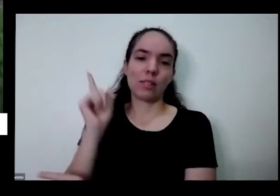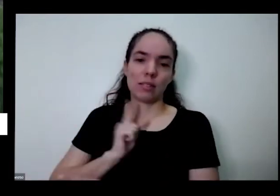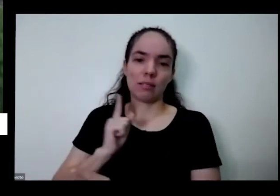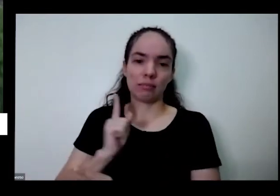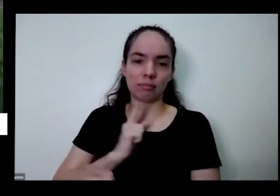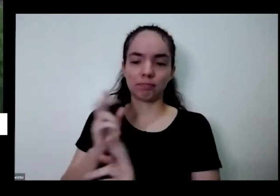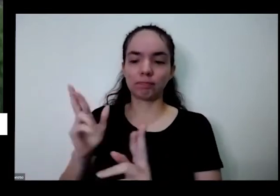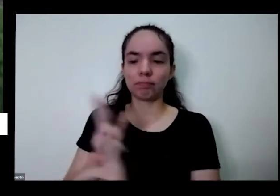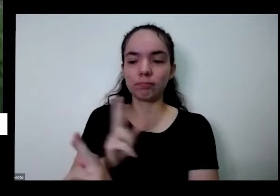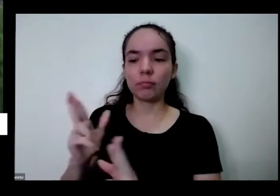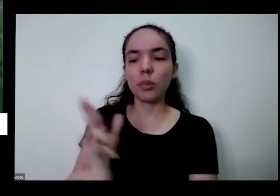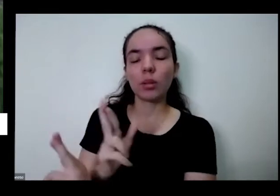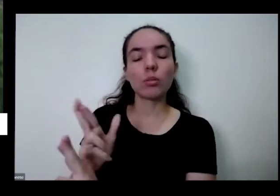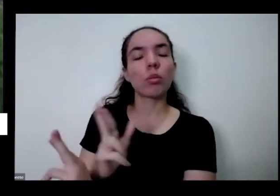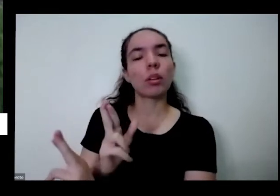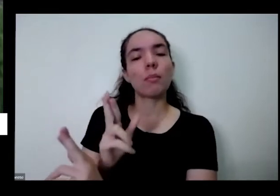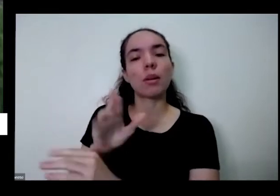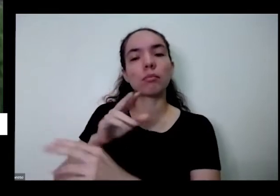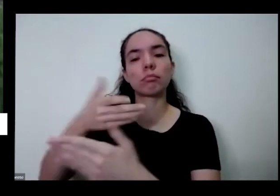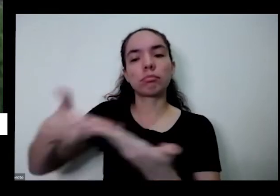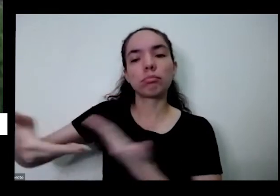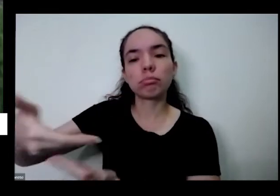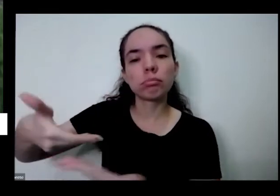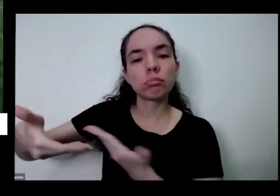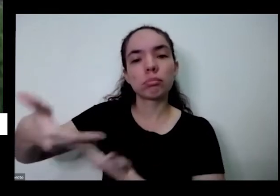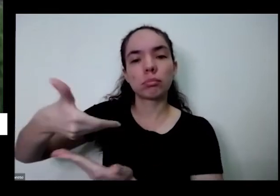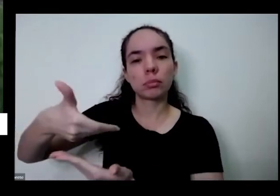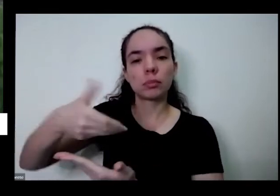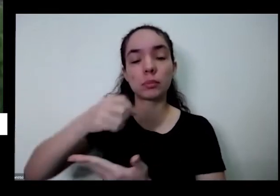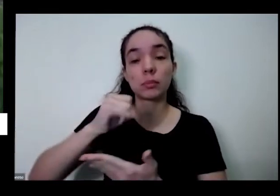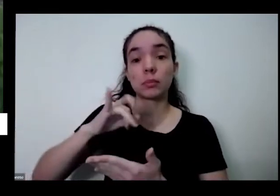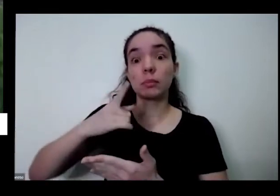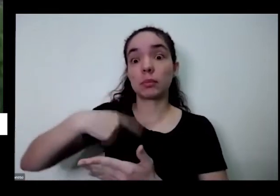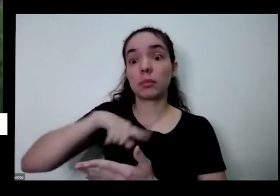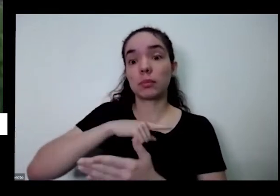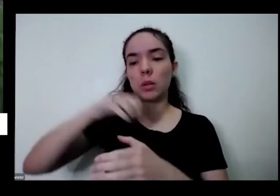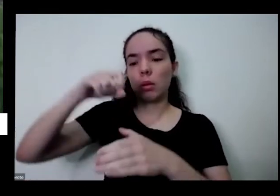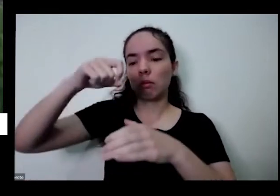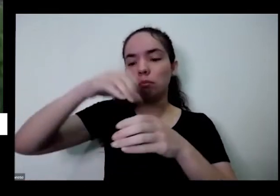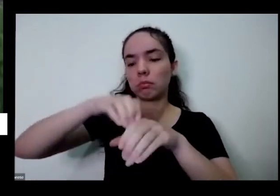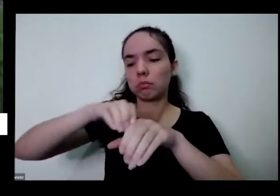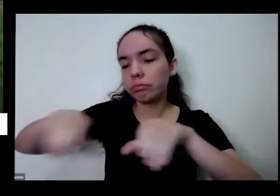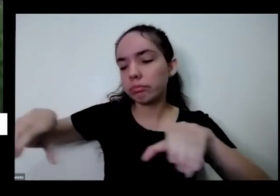modinha dentro da sua casa ou do seu quintal você pode trabalhar tudo isso não pense na escola pode